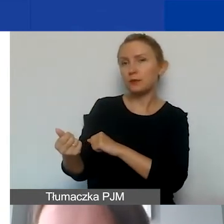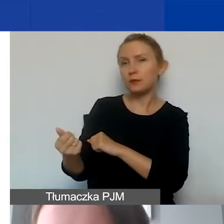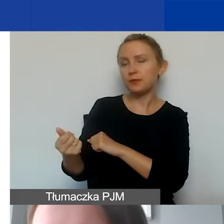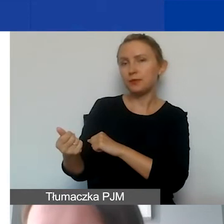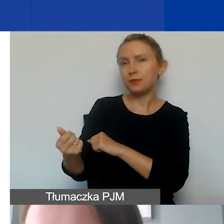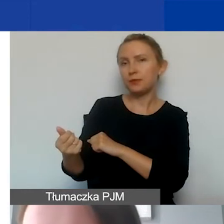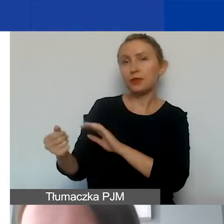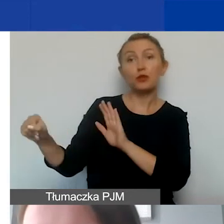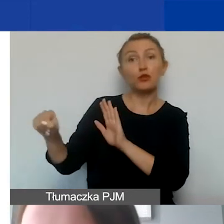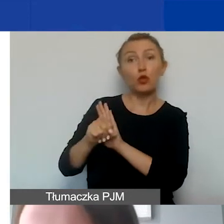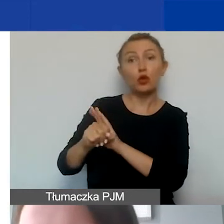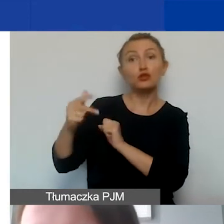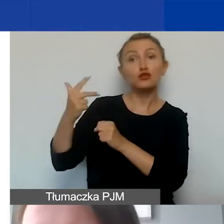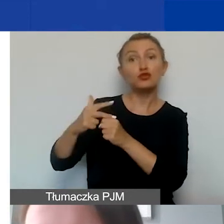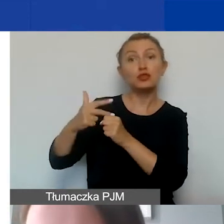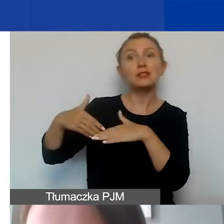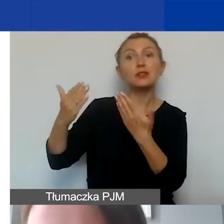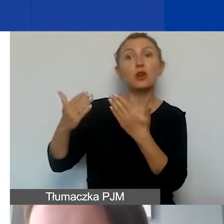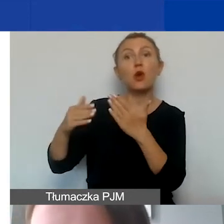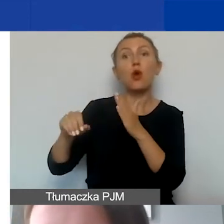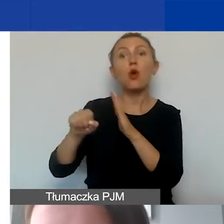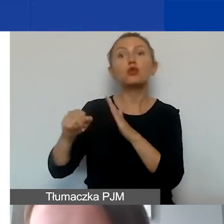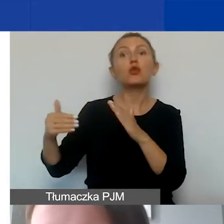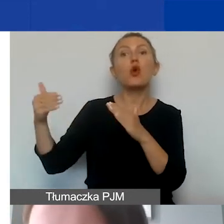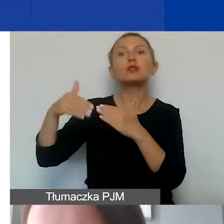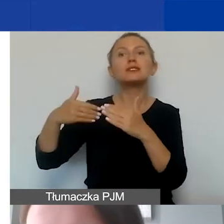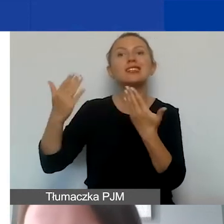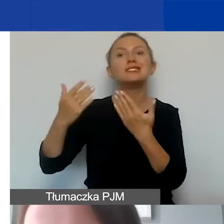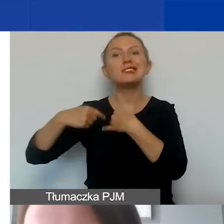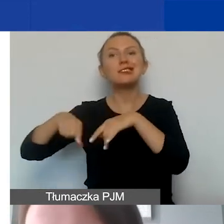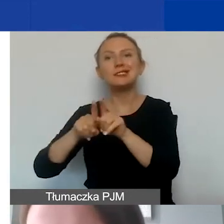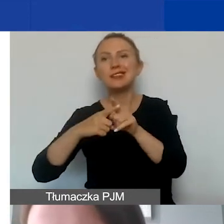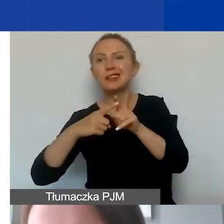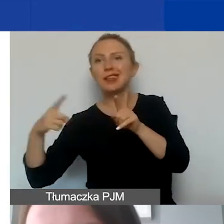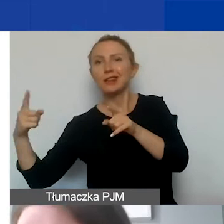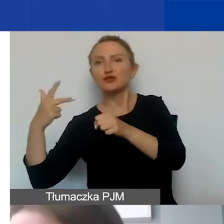do 30 dni od ostatniego dnia realizacji projektu określonego w umowie.